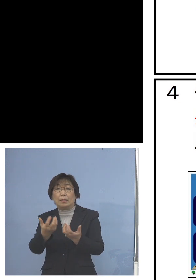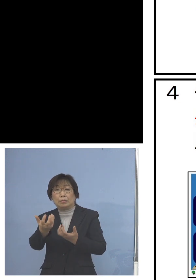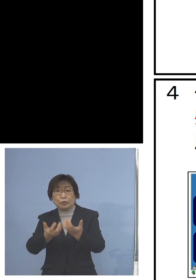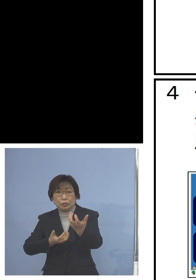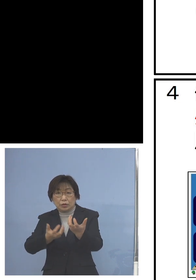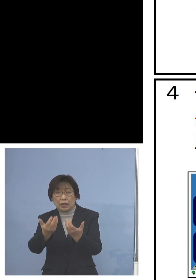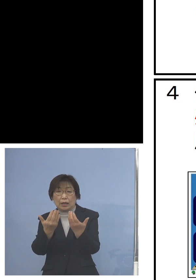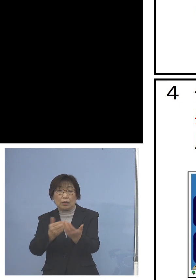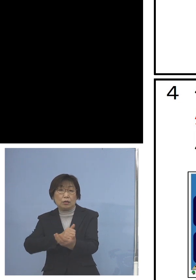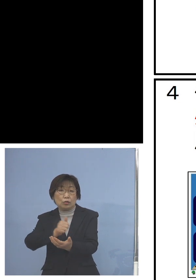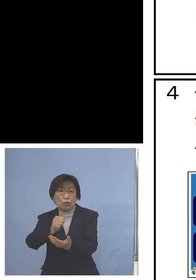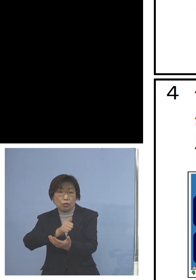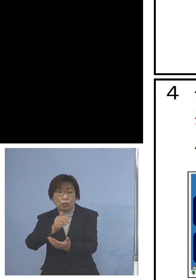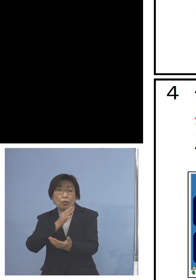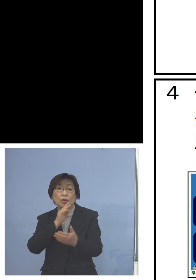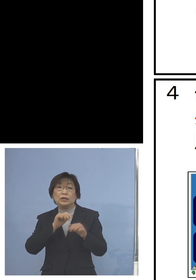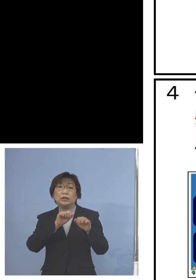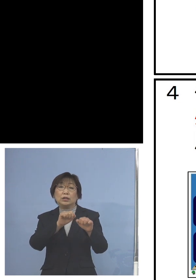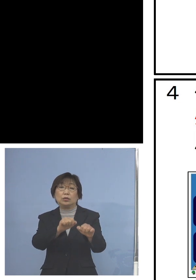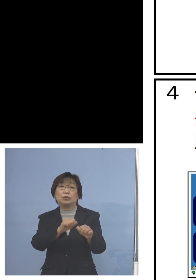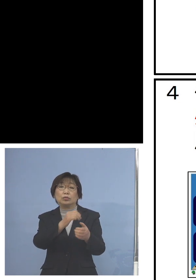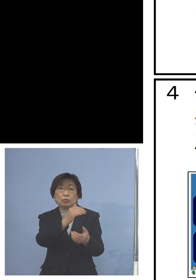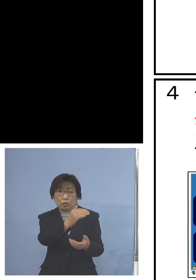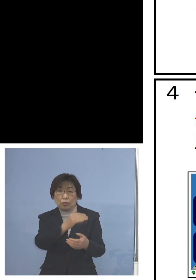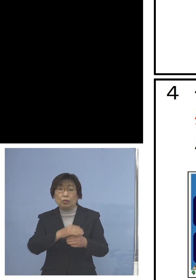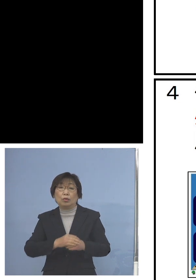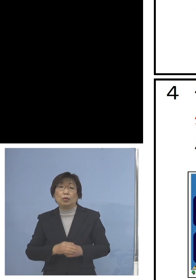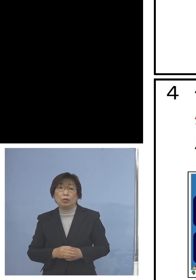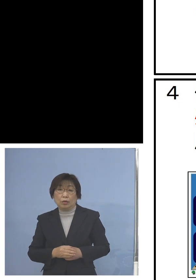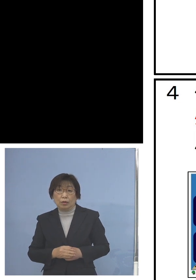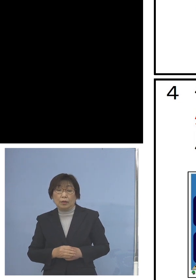こうした場合に少し サポートがいるよね